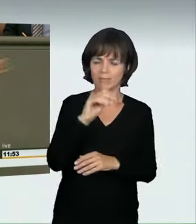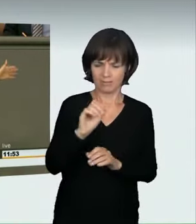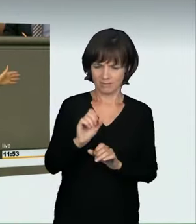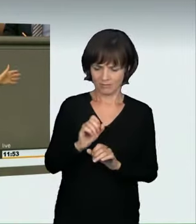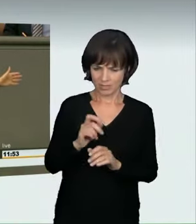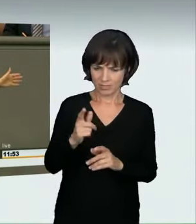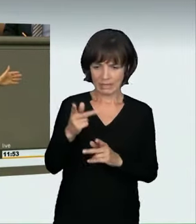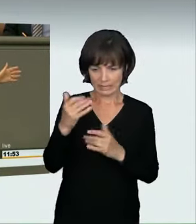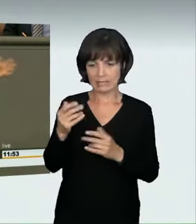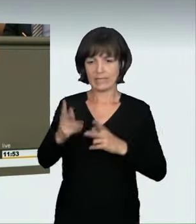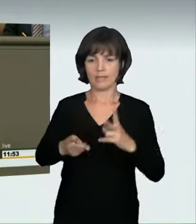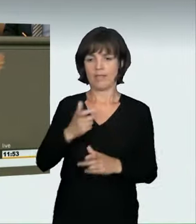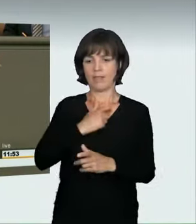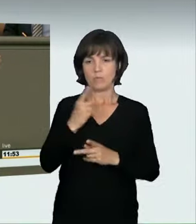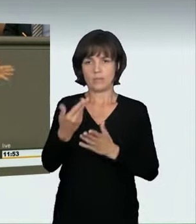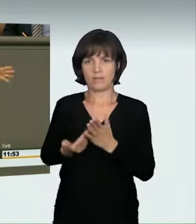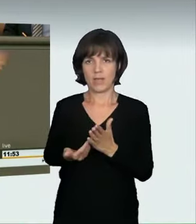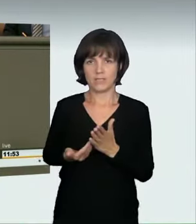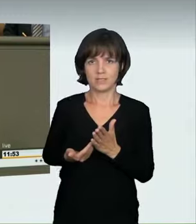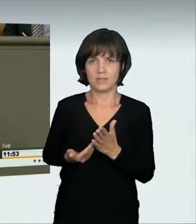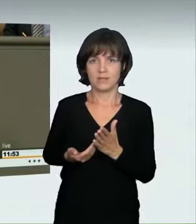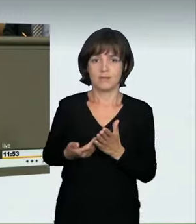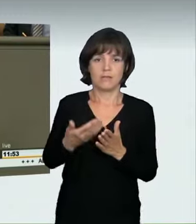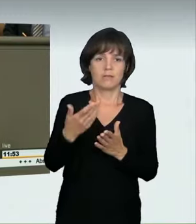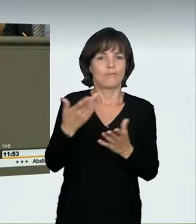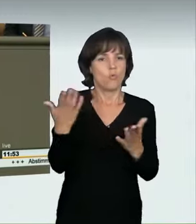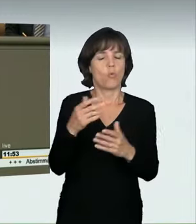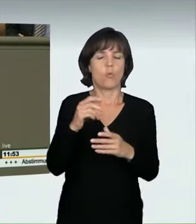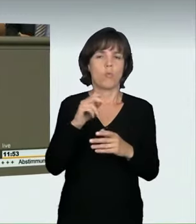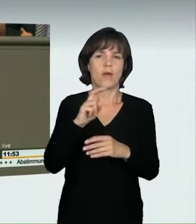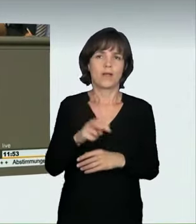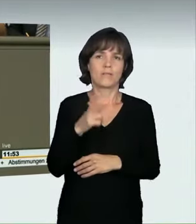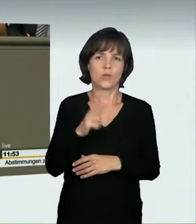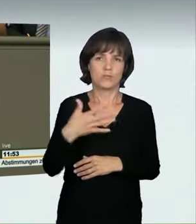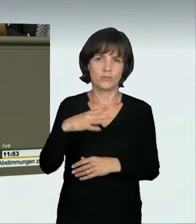dass er zur Anwendung kommt. Demnach müsste geprüft werden, ob jemand nur schnell von A nach B wollte, weil er seiner Oma die Blumen